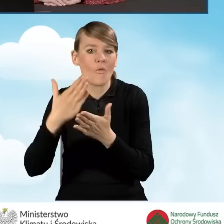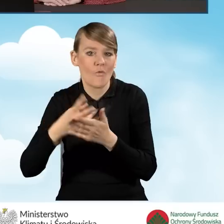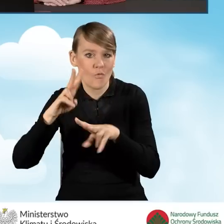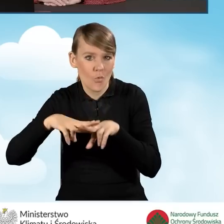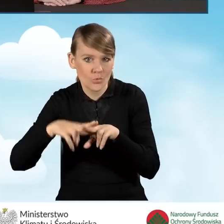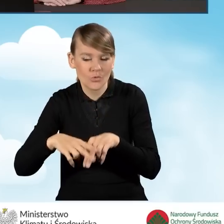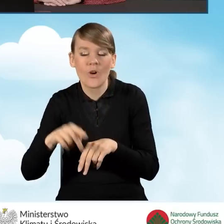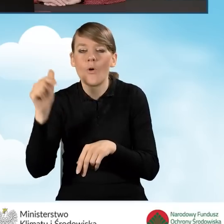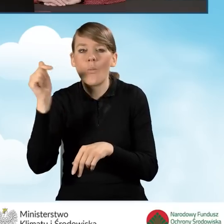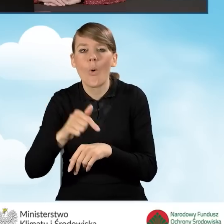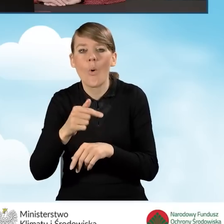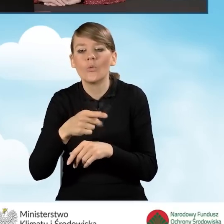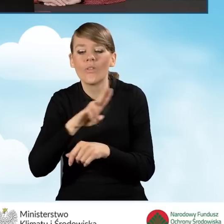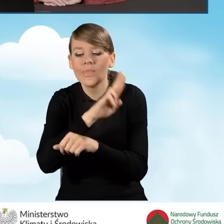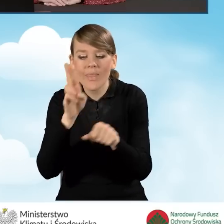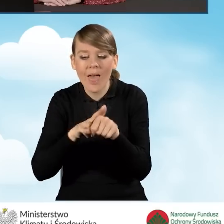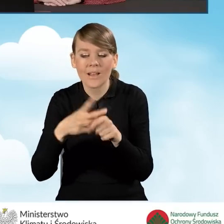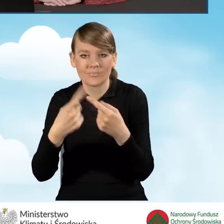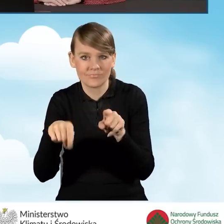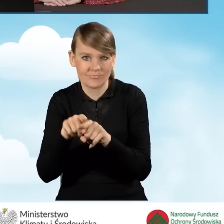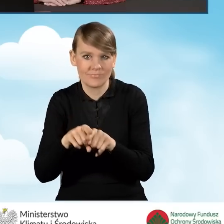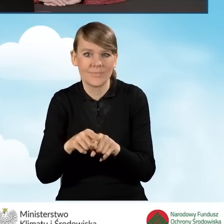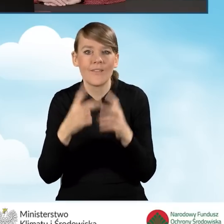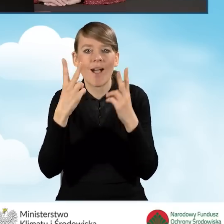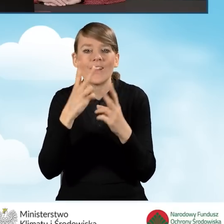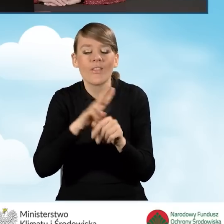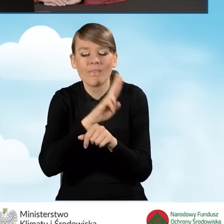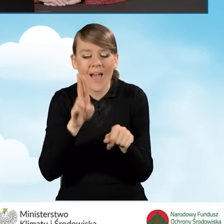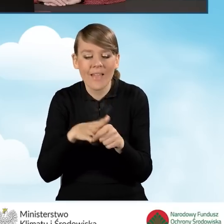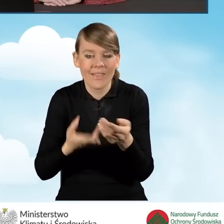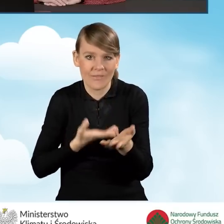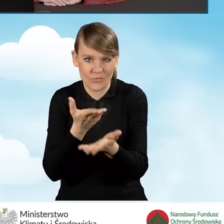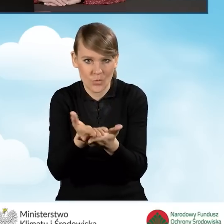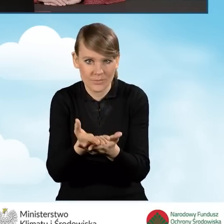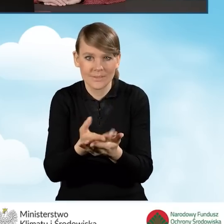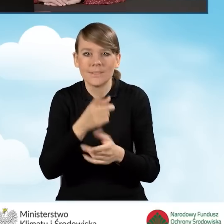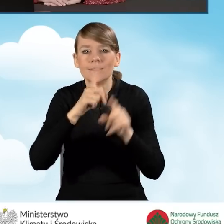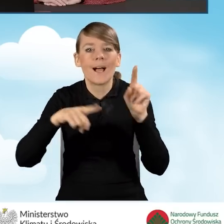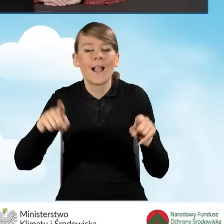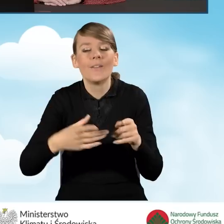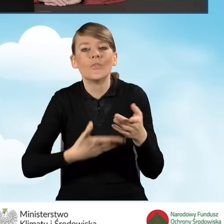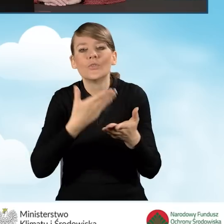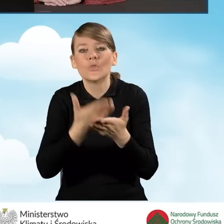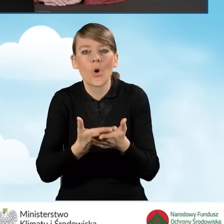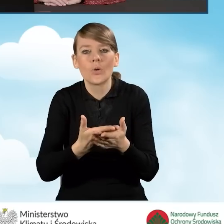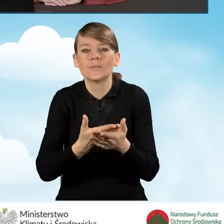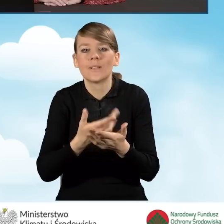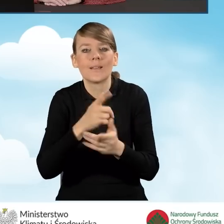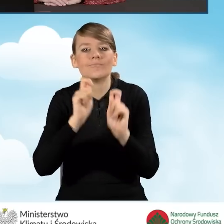O zachowaniu terminu złożenia decyduje data złożenia wniosku. To oczywiście w zależności od tego, w jakiej formie ten wniosek jest ostatecznie składany,